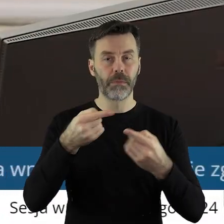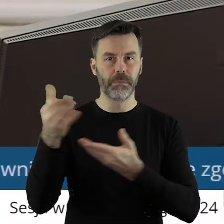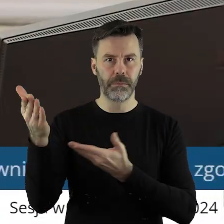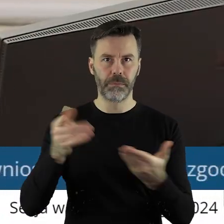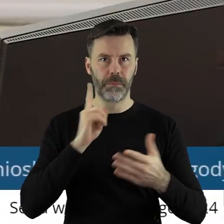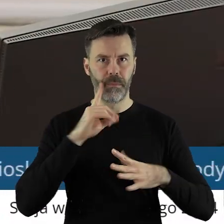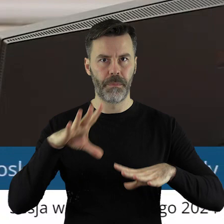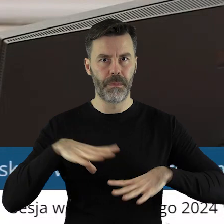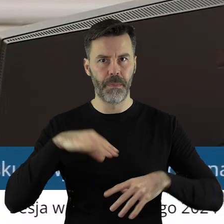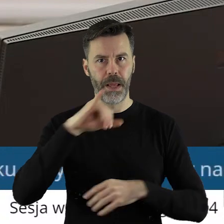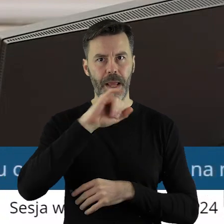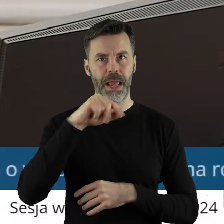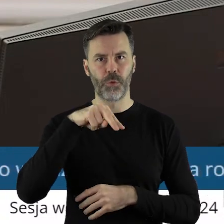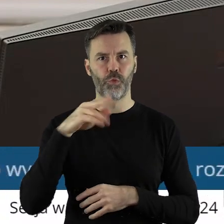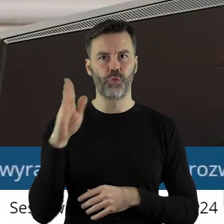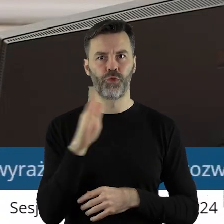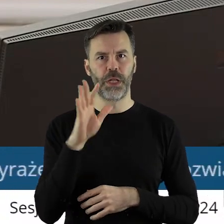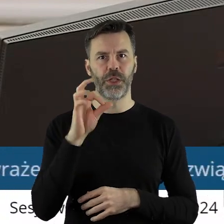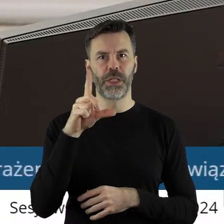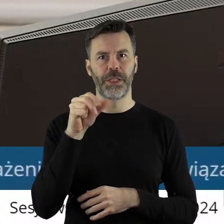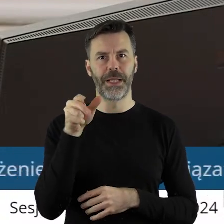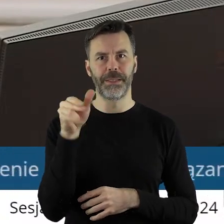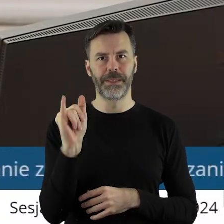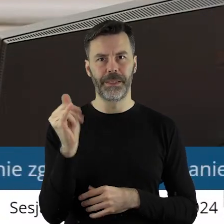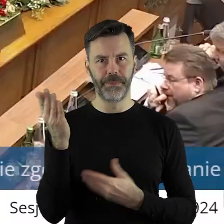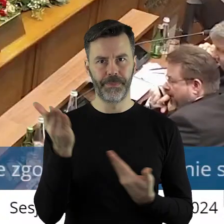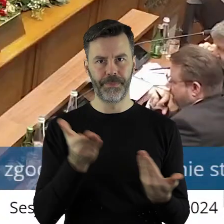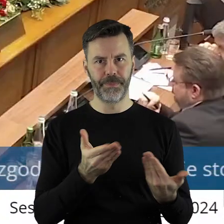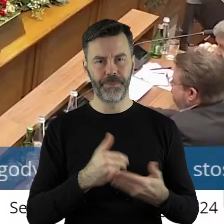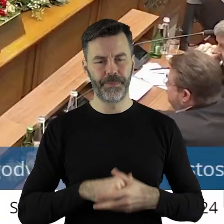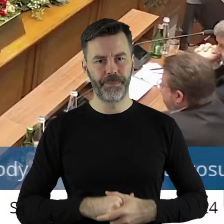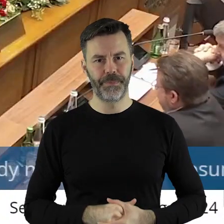Proszę bardzo pan radny Janusz Ciesielski